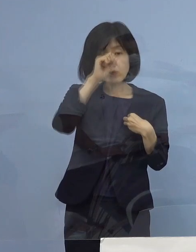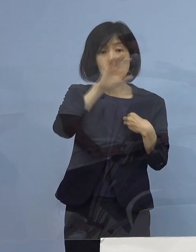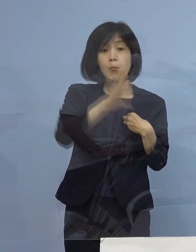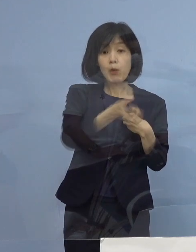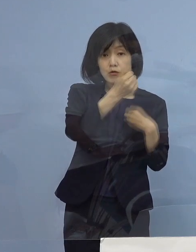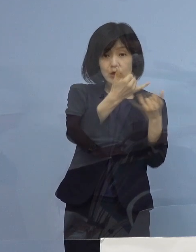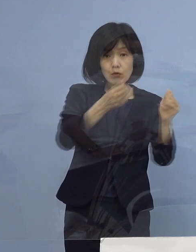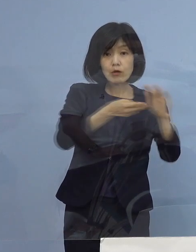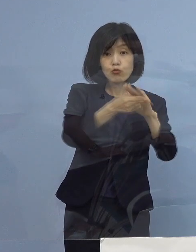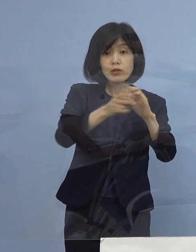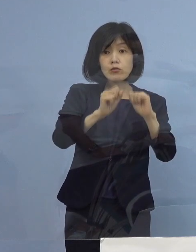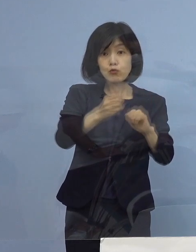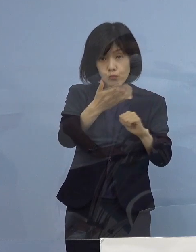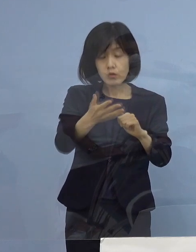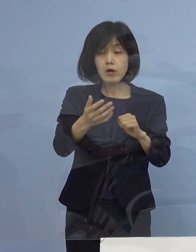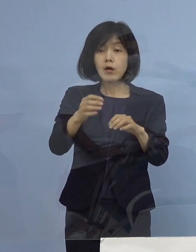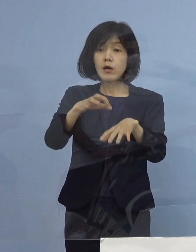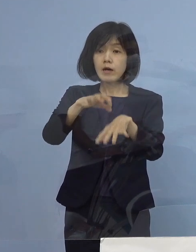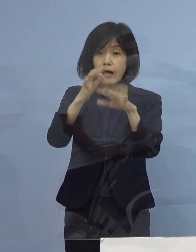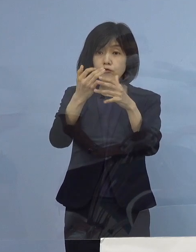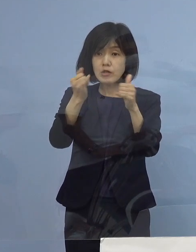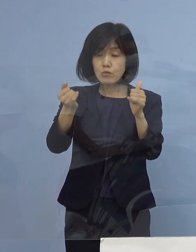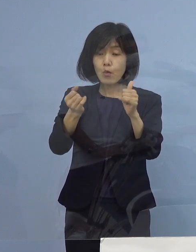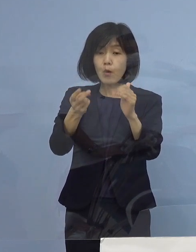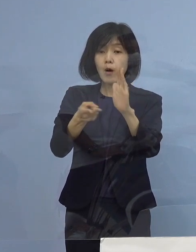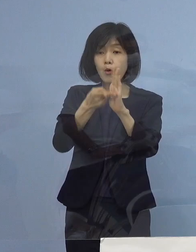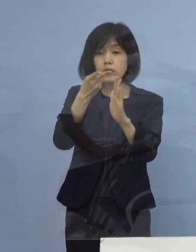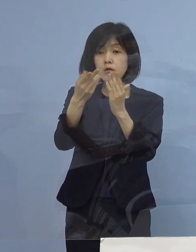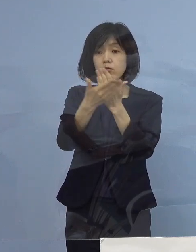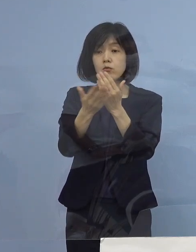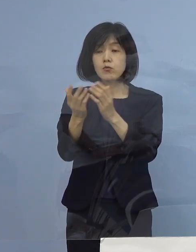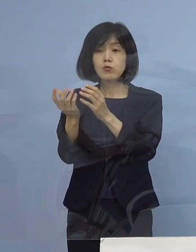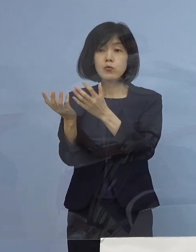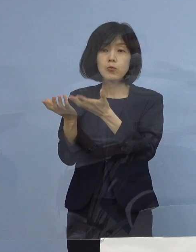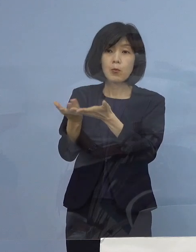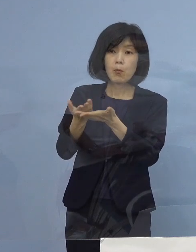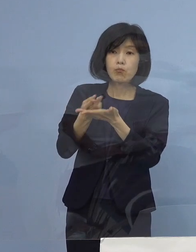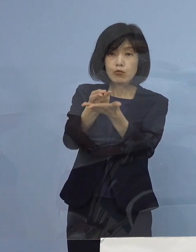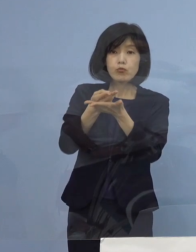軽症の方も一部宿泊療養に入ってもらっていて 中等症以上から入院とか